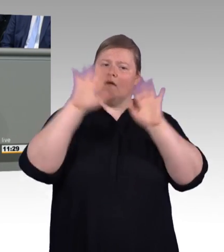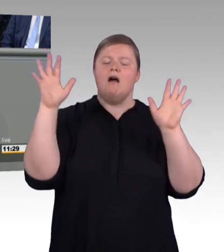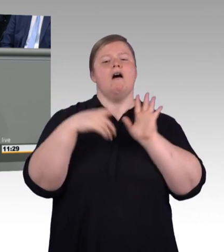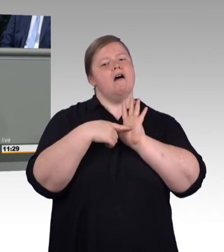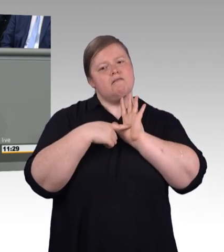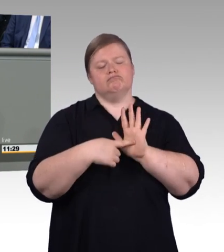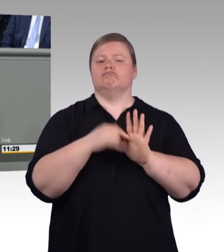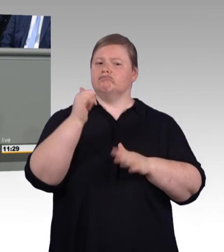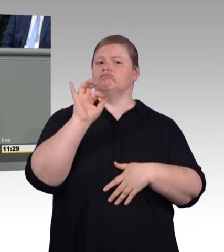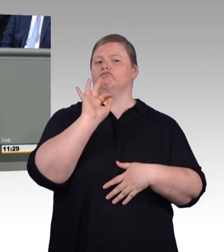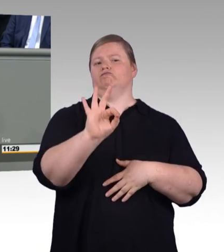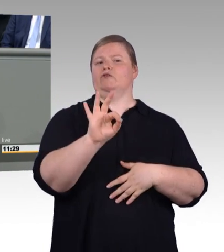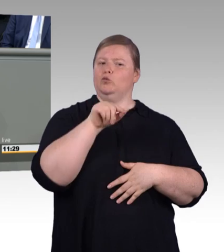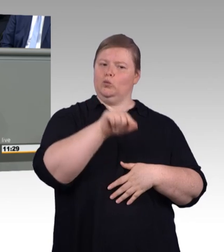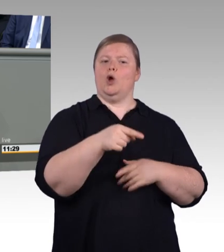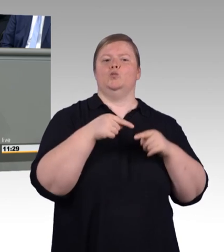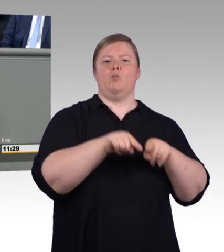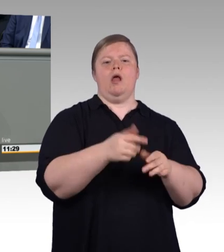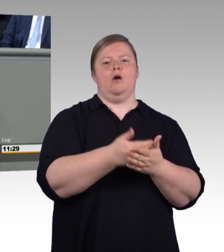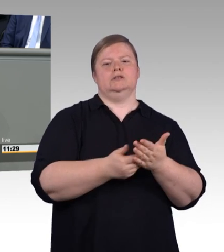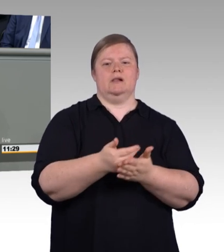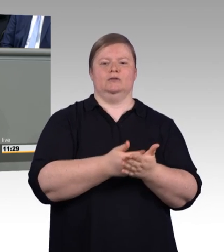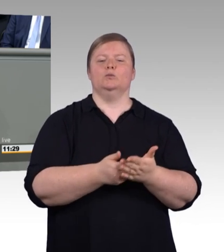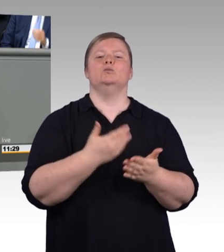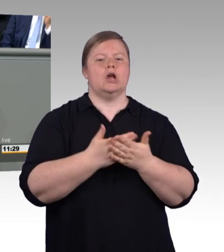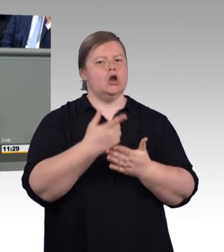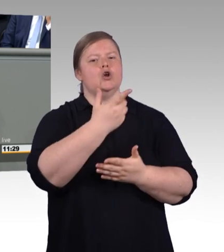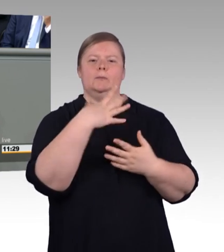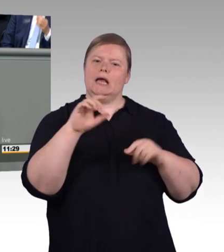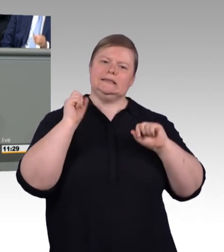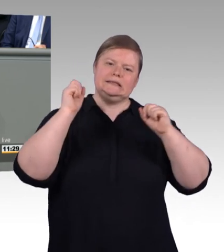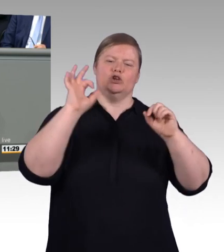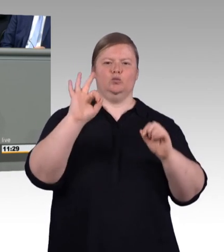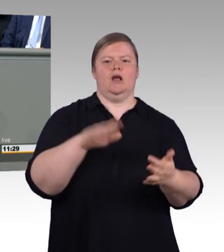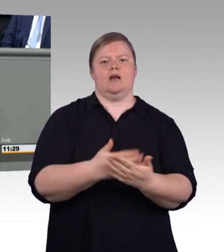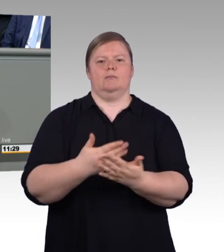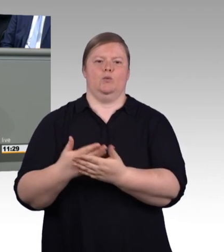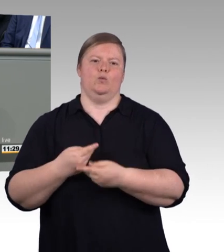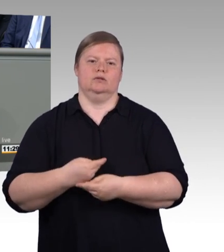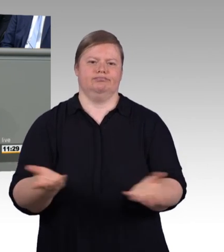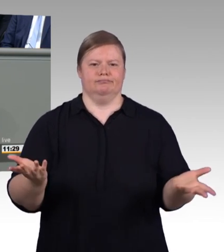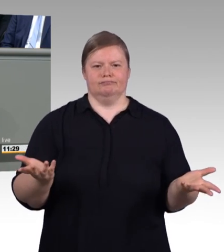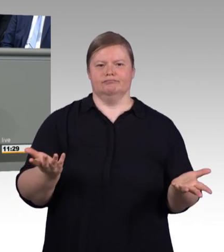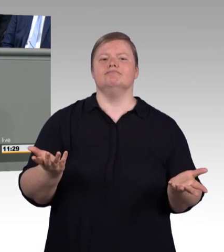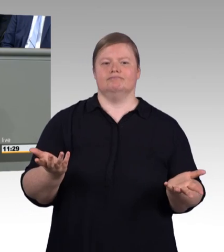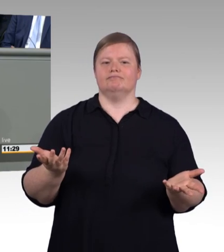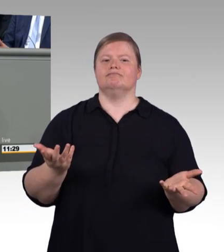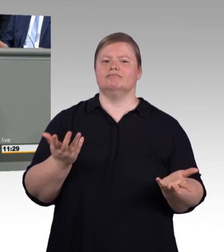Wir wollen die berufliche Bildung entschieden stärken. Die Novelle des Berufsbildungsgesetzes ist dafür ein wichtiger Schritt.